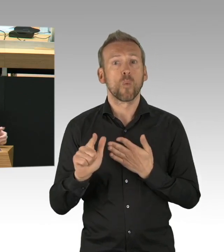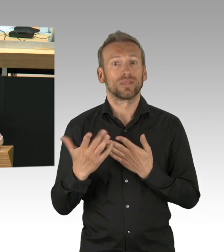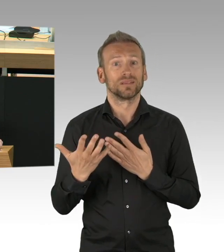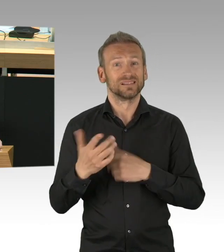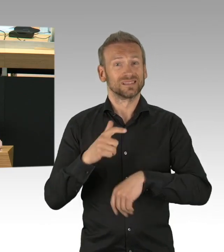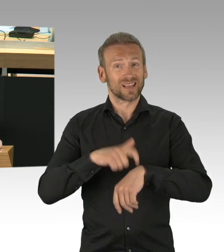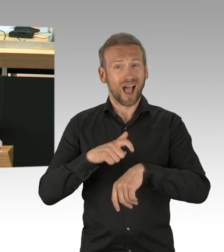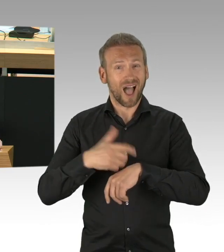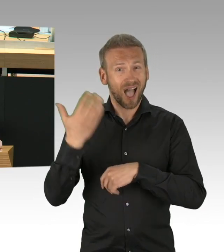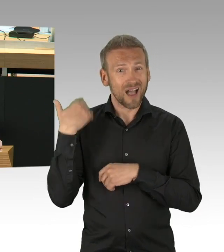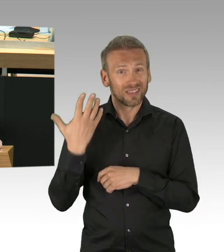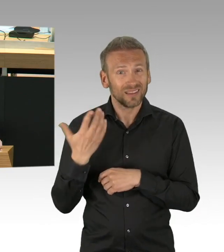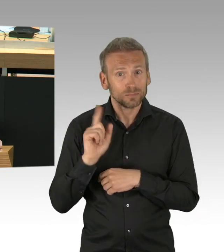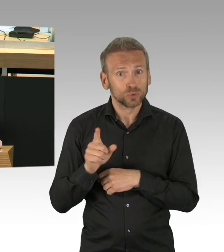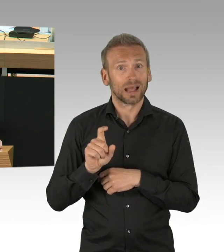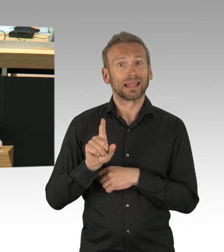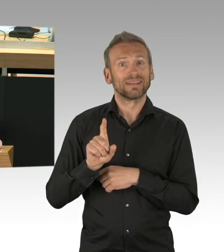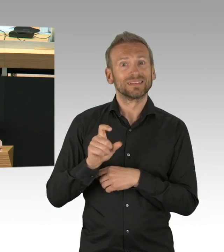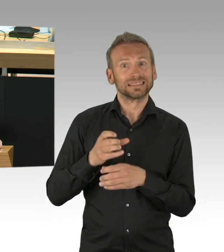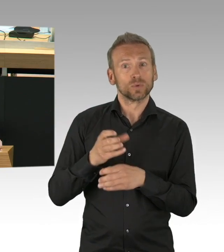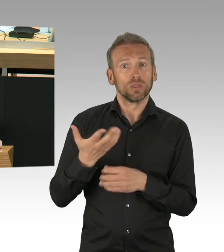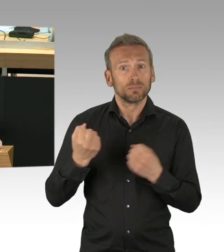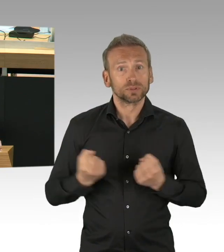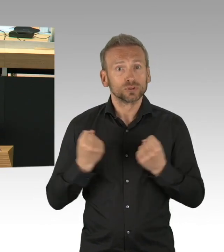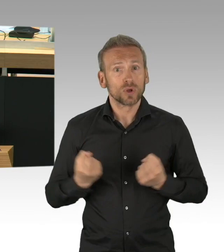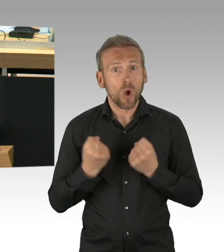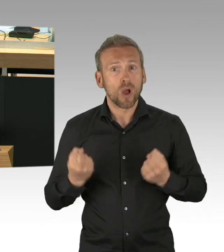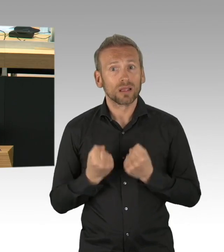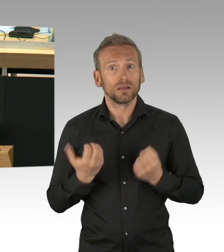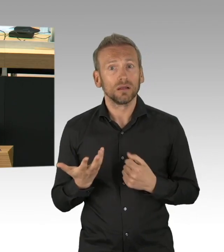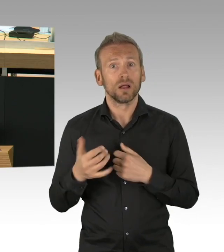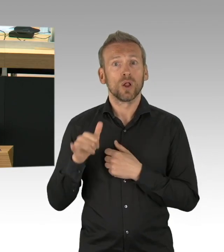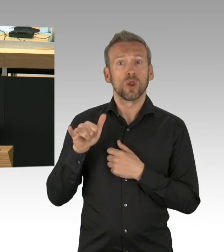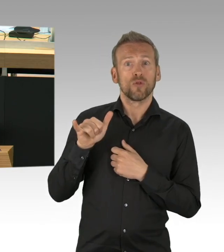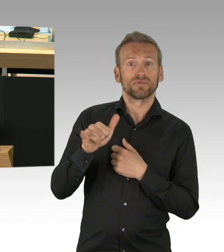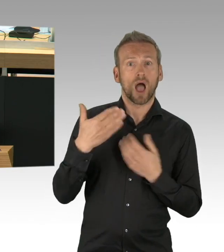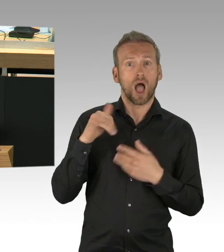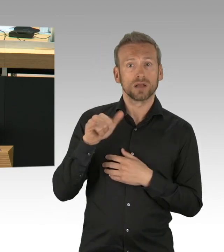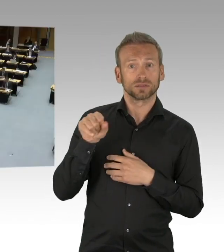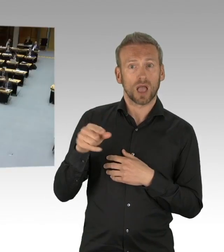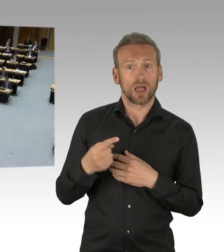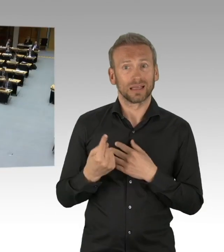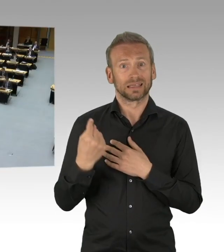aber warum soll das nicht in einem Theaterbetrieb funktionieren? Ich hätte mir auch hier gewünscht – (Zwischenrufe)